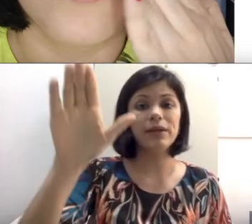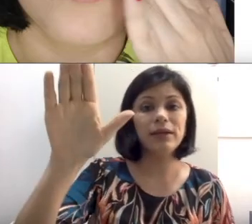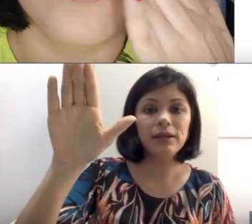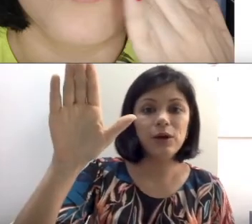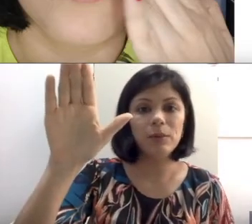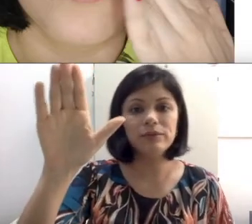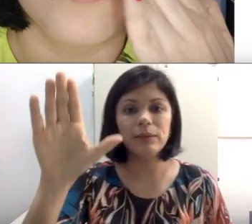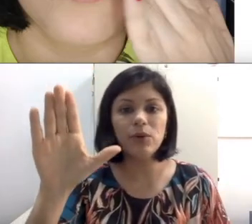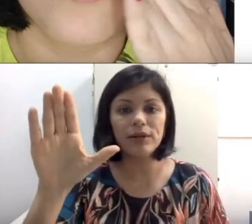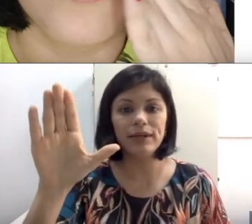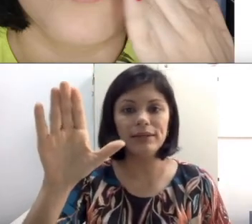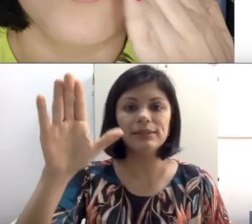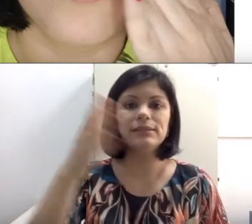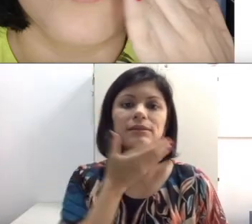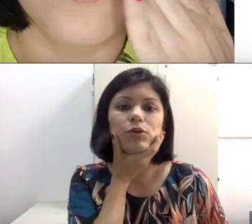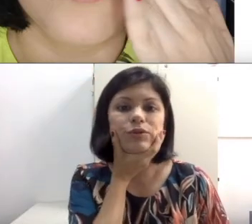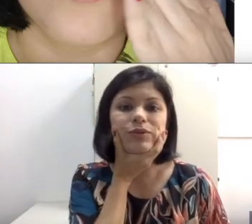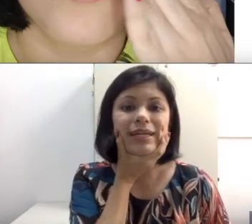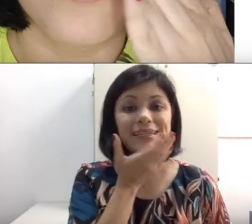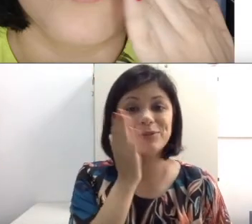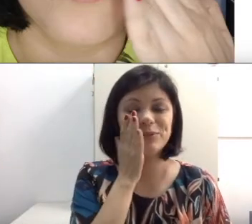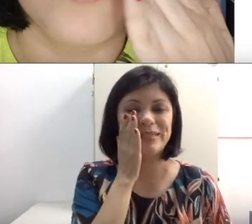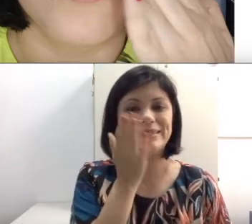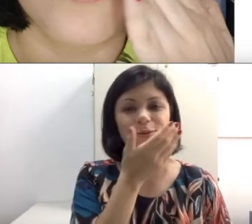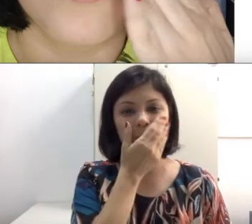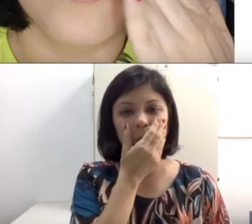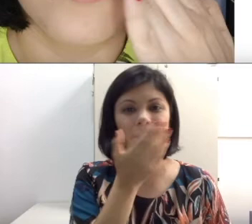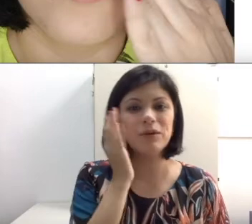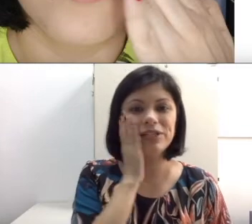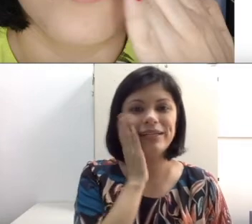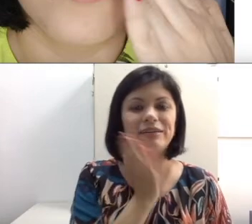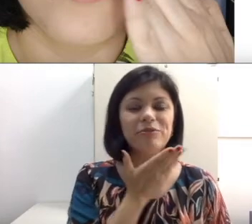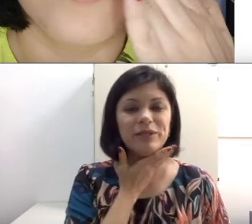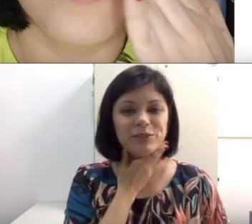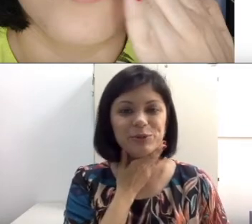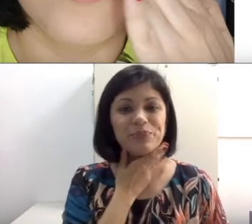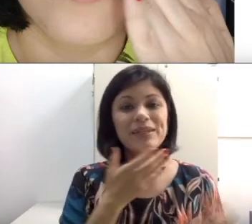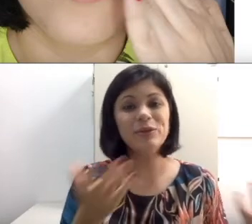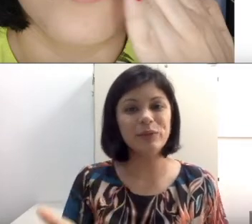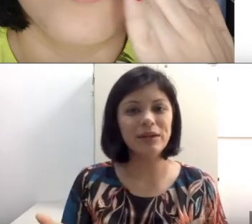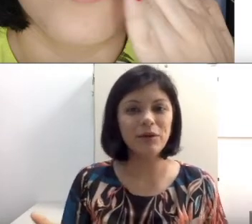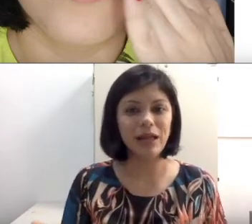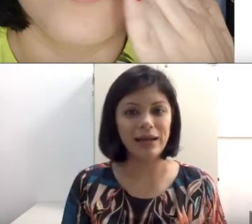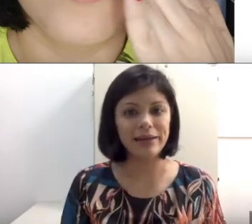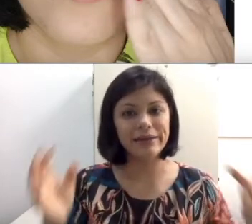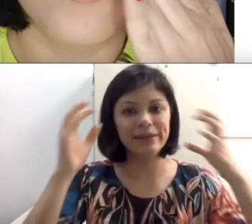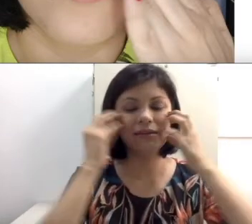com a mão na boca dele, tentando descobrir onde é que tá vibrando. Não ia rolar. Ia